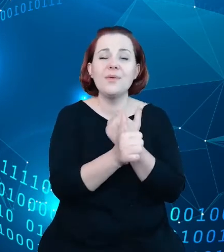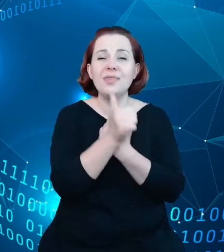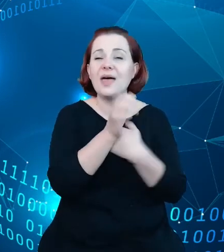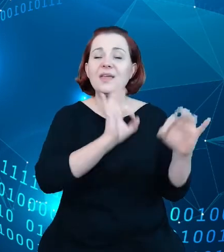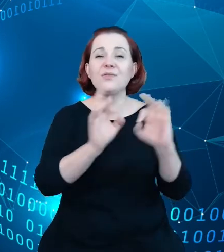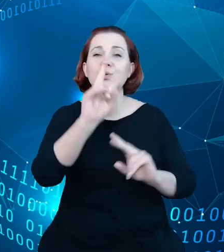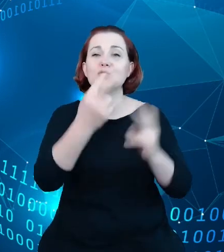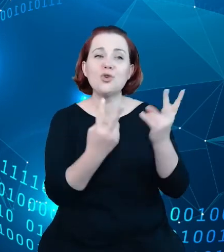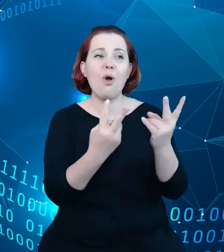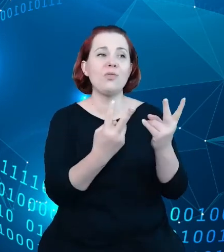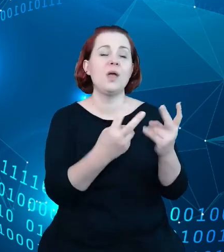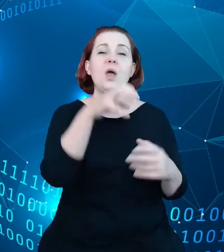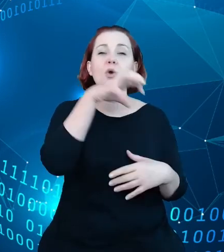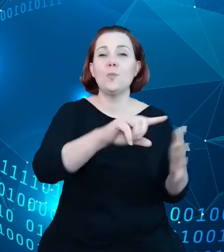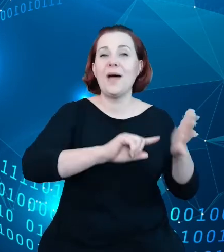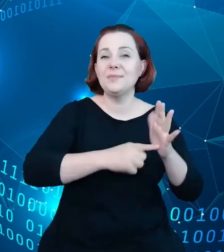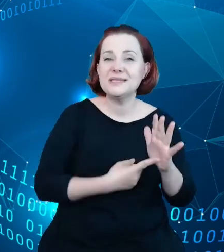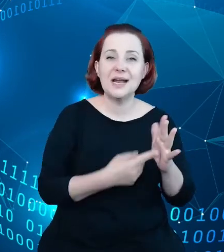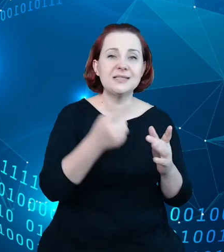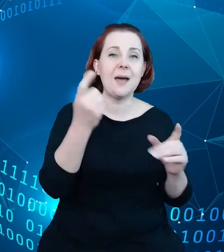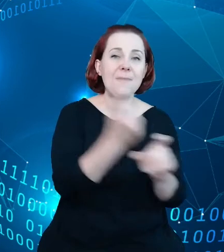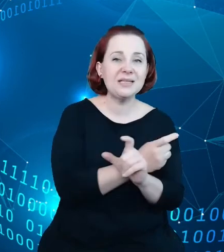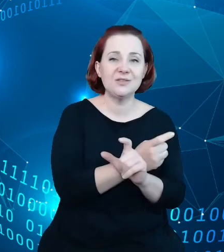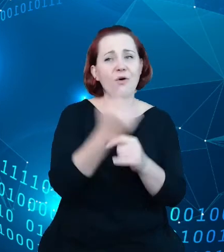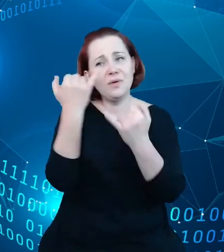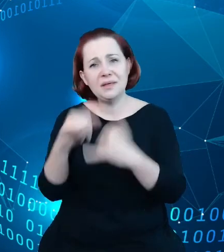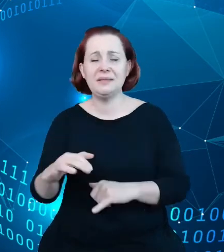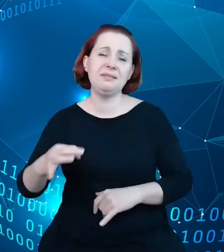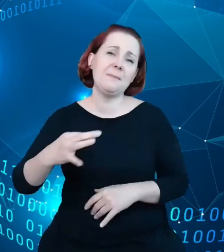nie administracji państwowej, źródeł prywatnych, źródeł